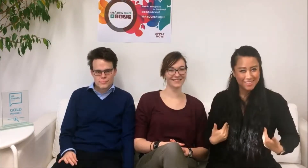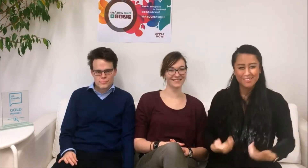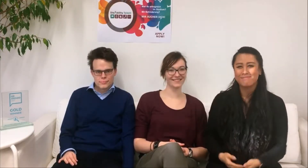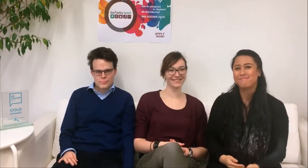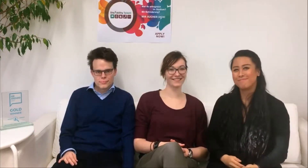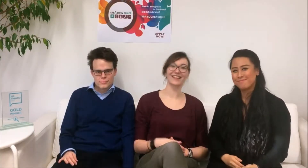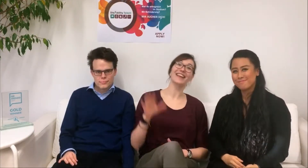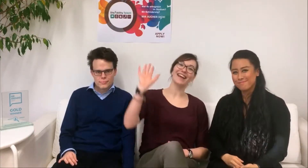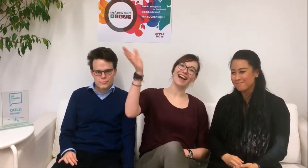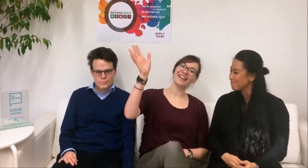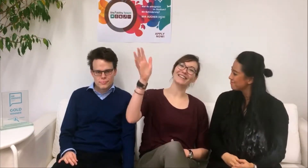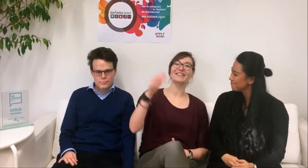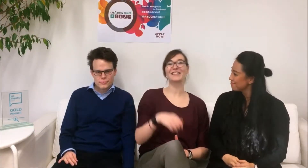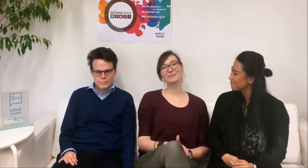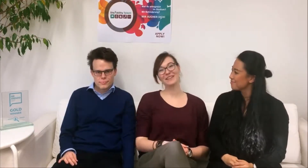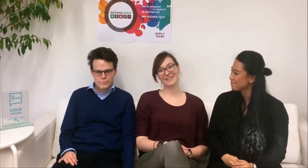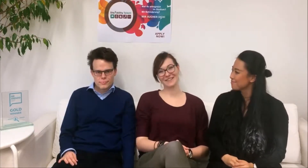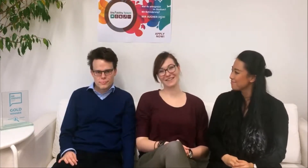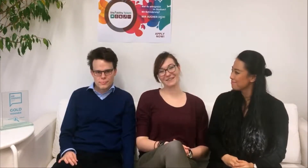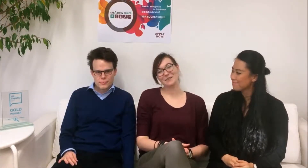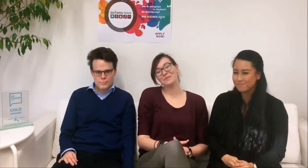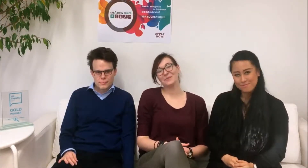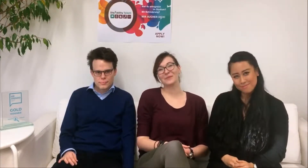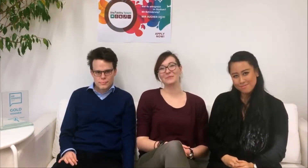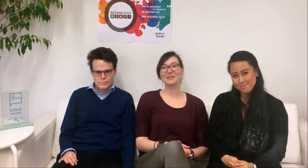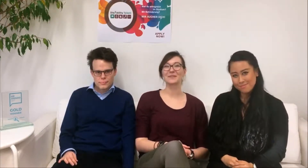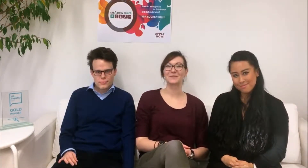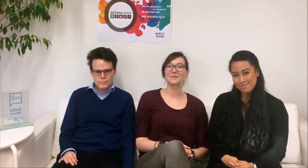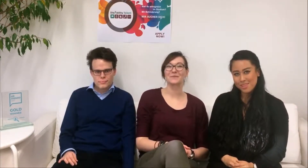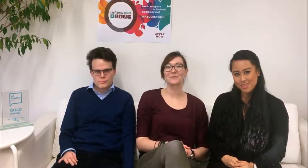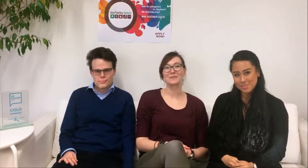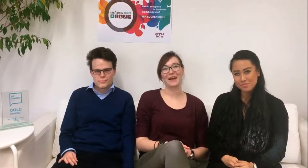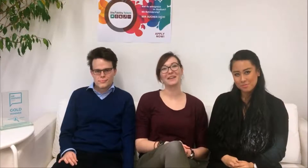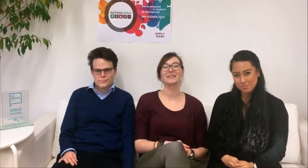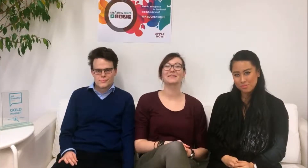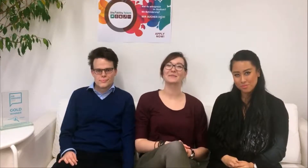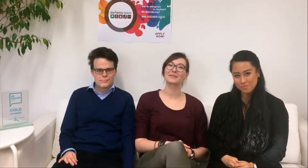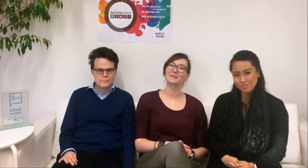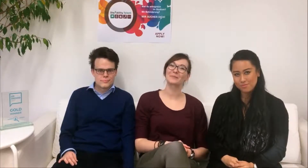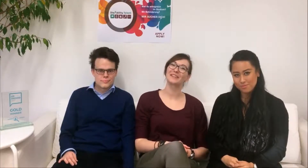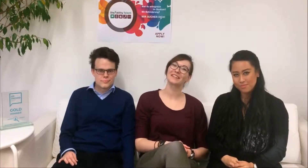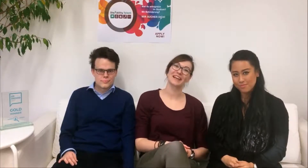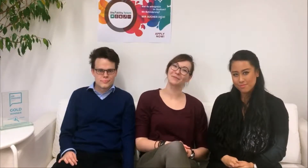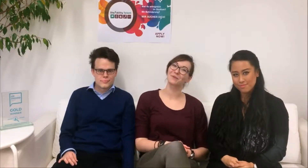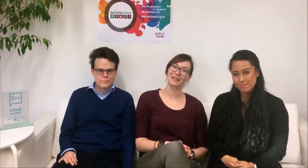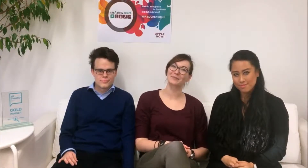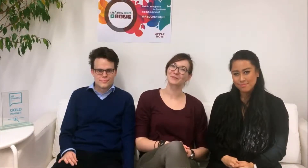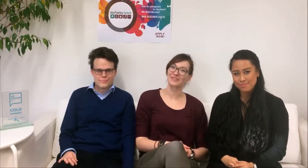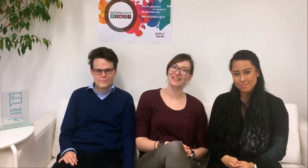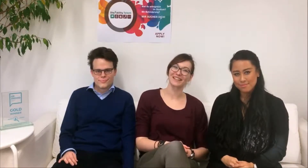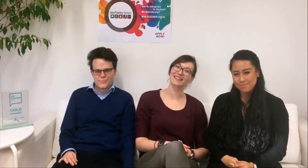Hallo, ich bin die Larissa und ich bin für die Kommunikation und das Marketing des DisAbility Talent Programm zuständig.